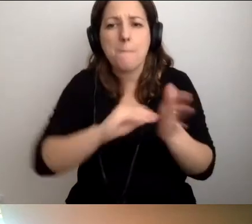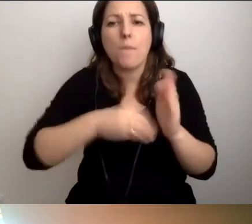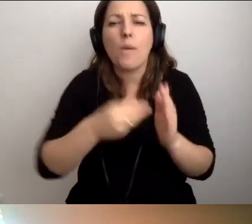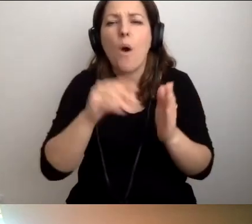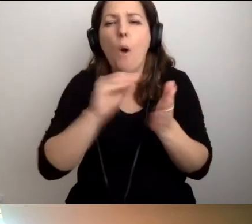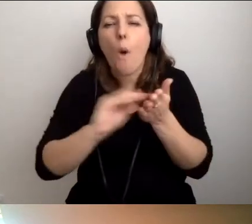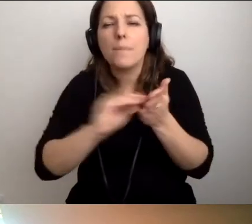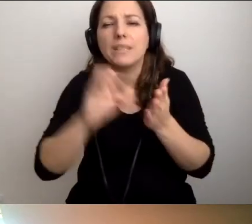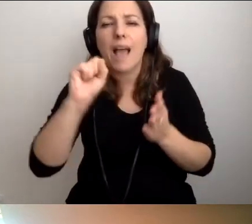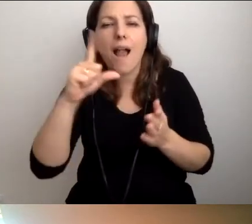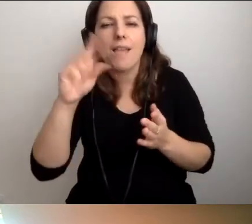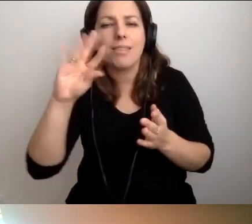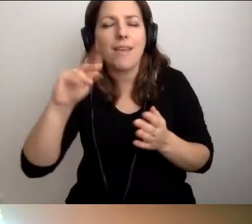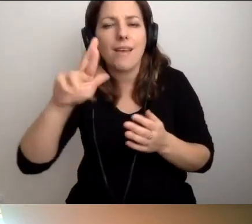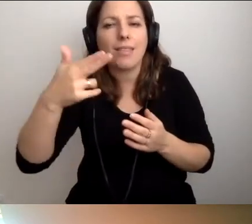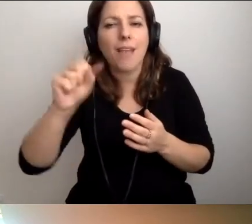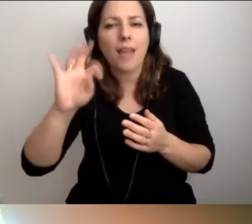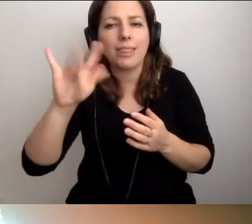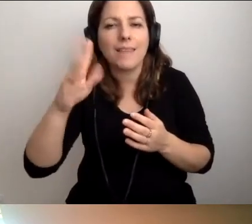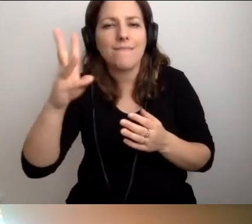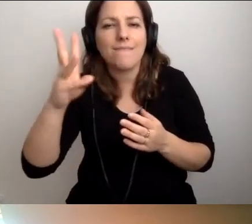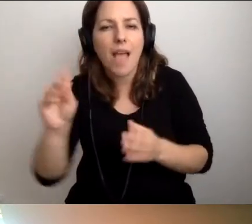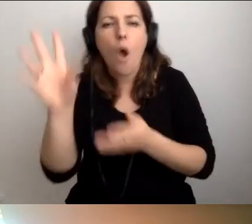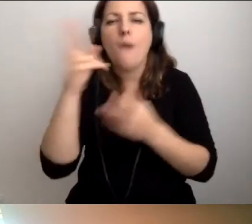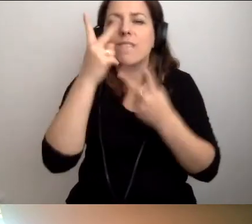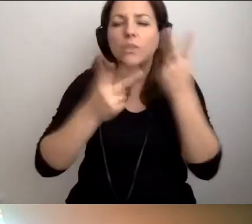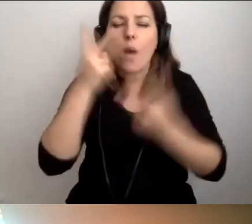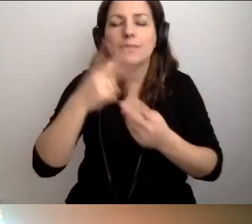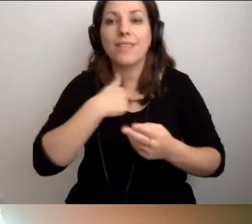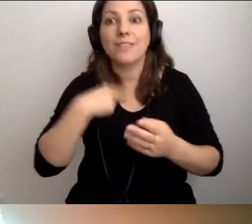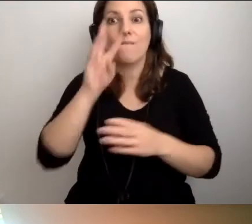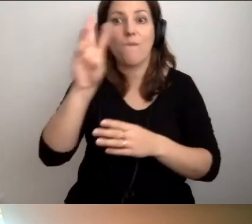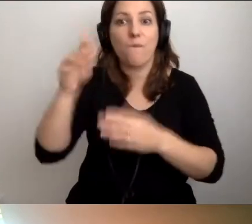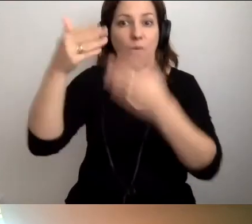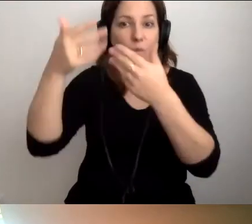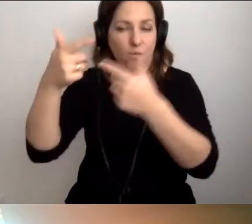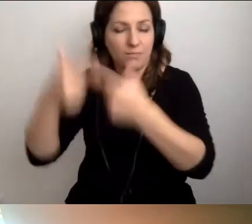do wszystkich wizualizacji na naszej stronie - to będzie genialnie.